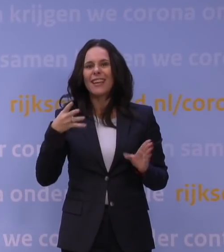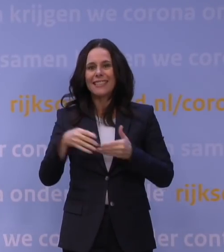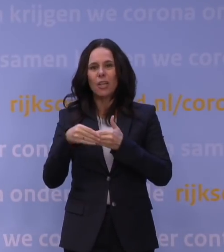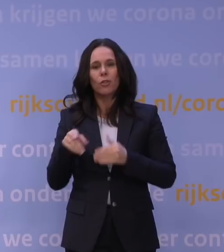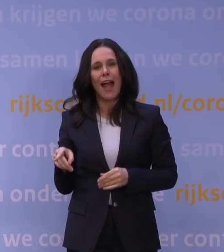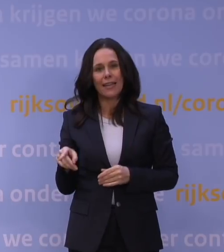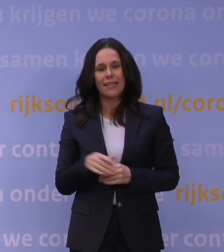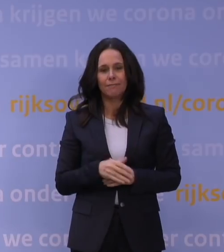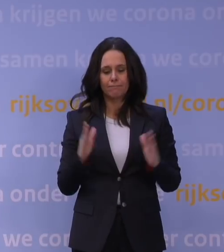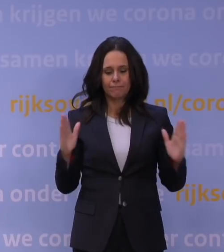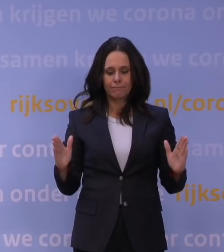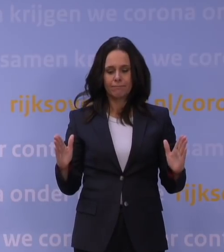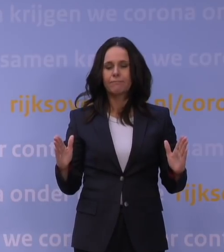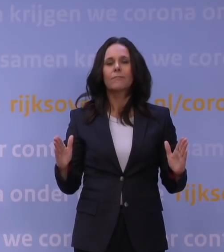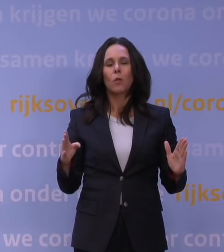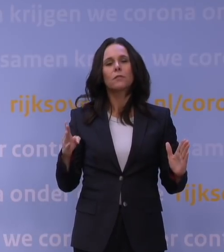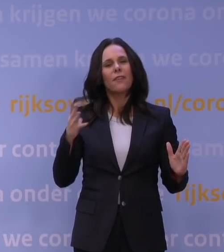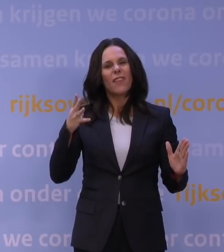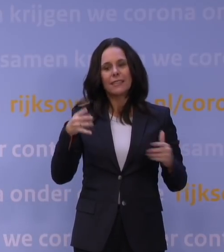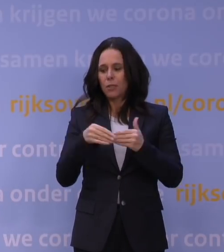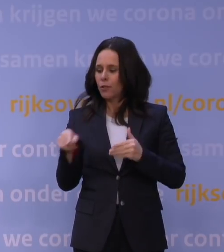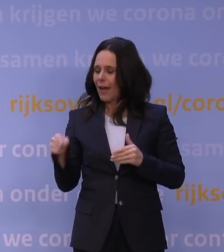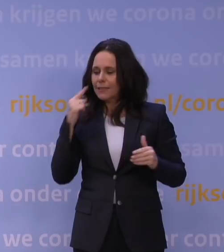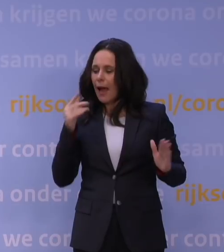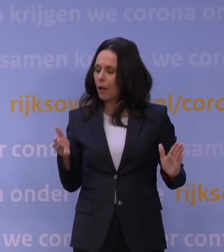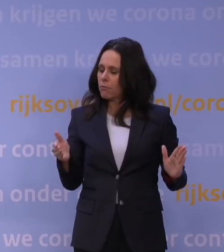In de dagen vóór 14 januari zullen we op basis van de situatie dan